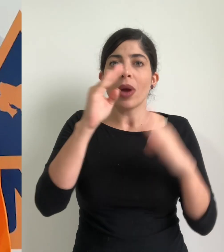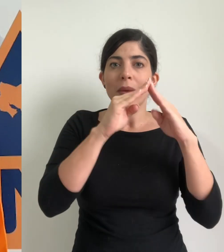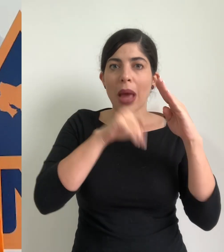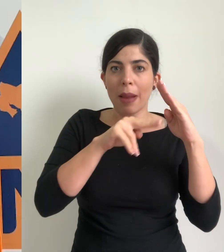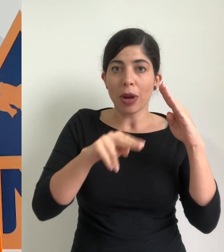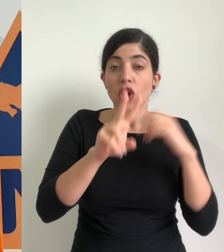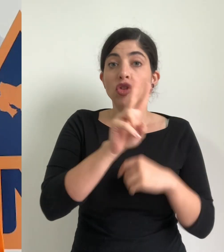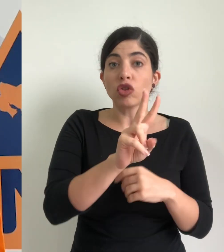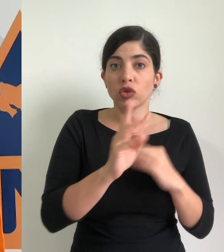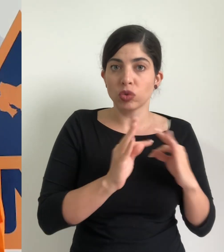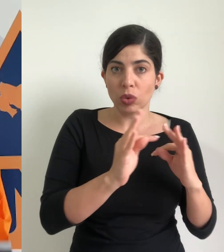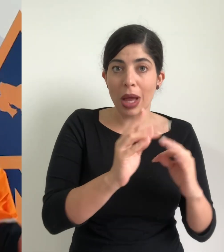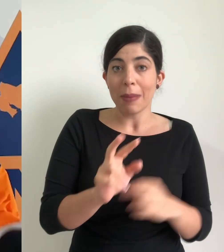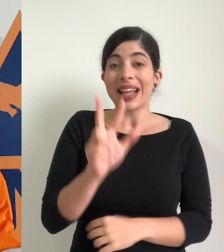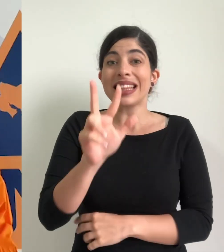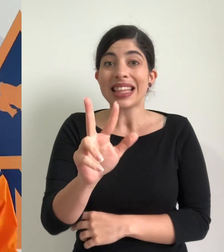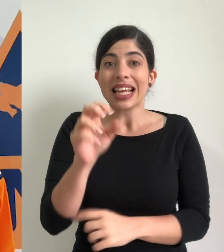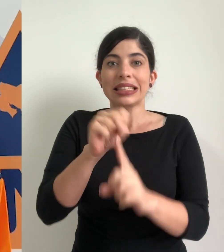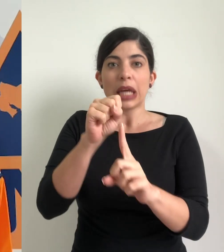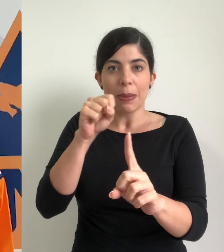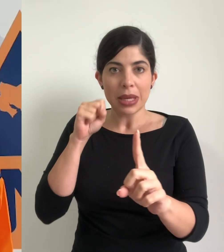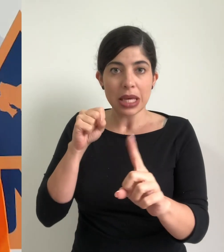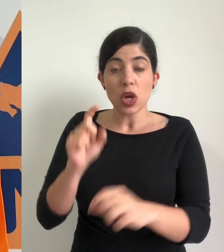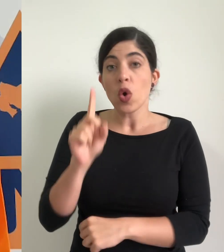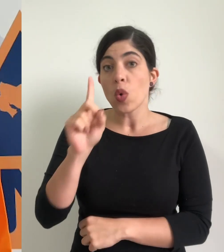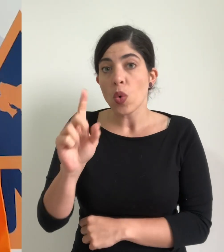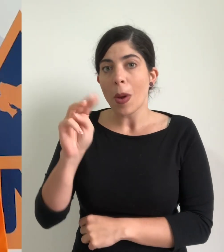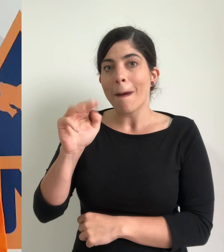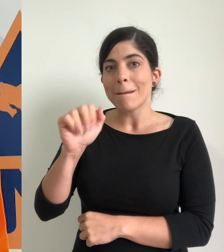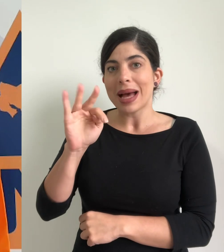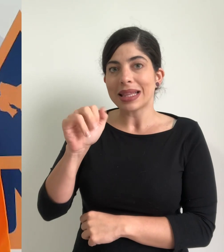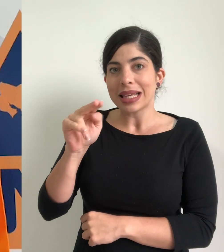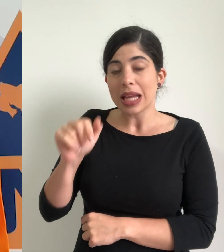el cantón de Turrialba, tres en el cantón de Sarapiquí y uno en el cantón de Matina,